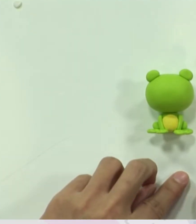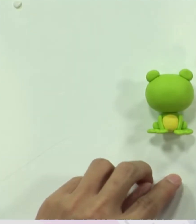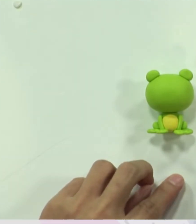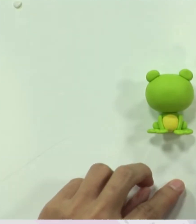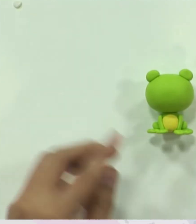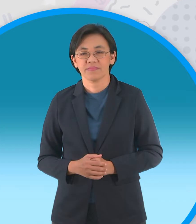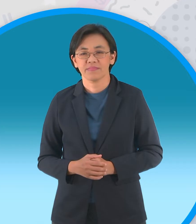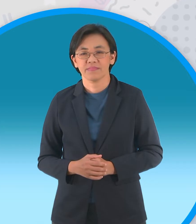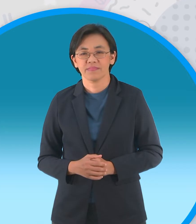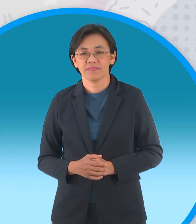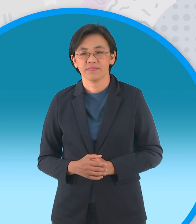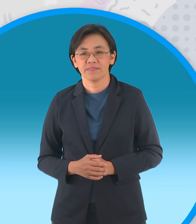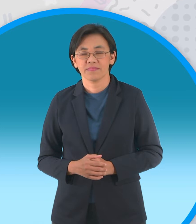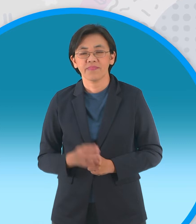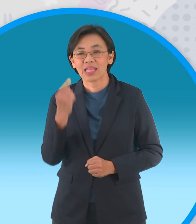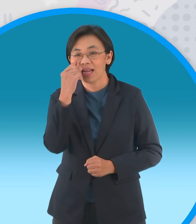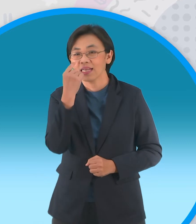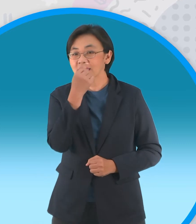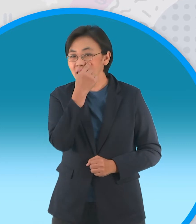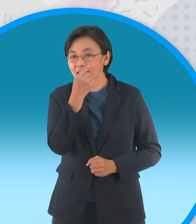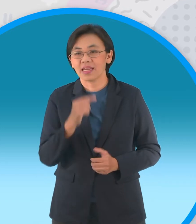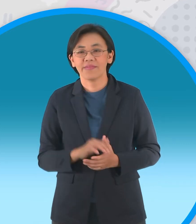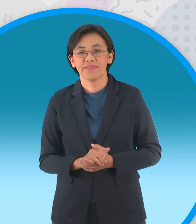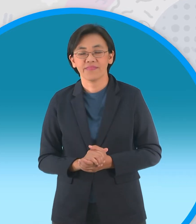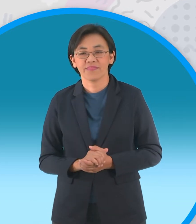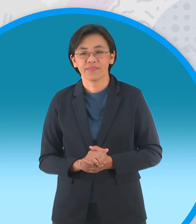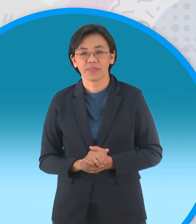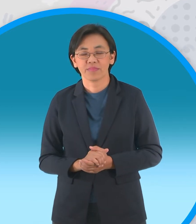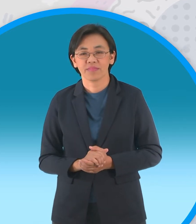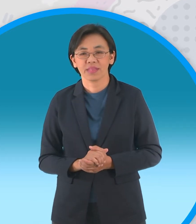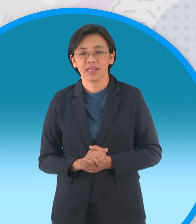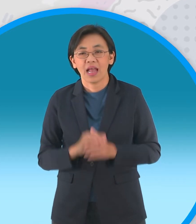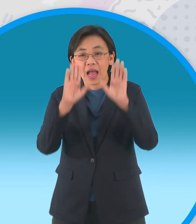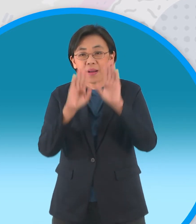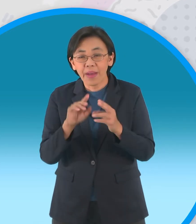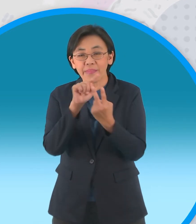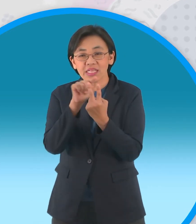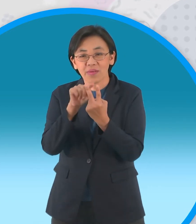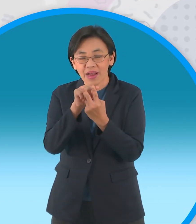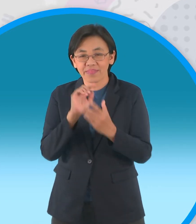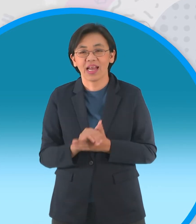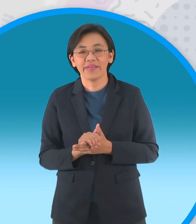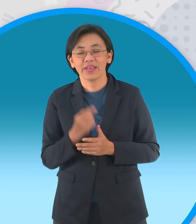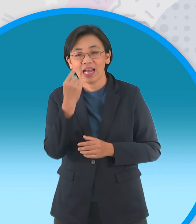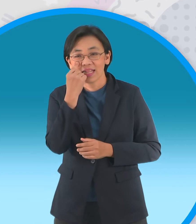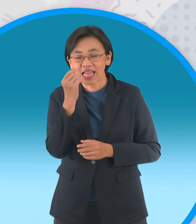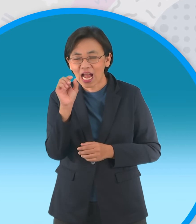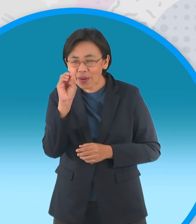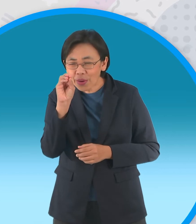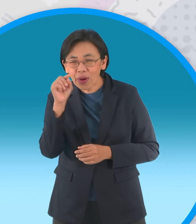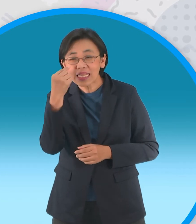สำหรับส่วนตานั้นนะครับเราสามารถทำได้สอง แบบนะครับก็คือแบบเป็นลูกตากลมดำแบบนี้นะครับ